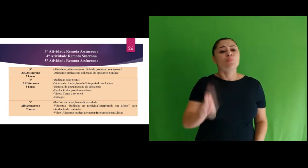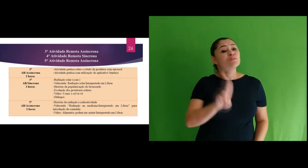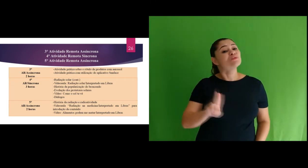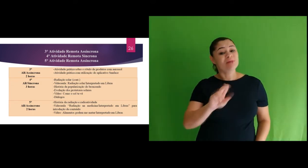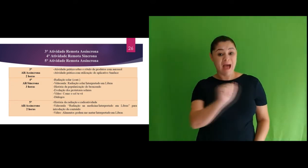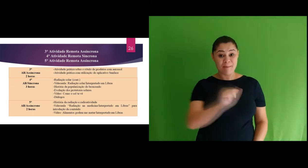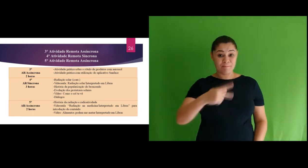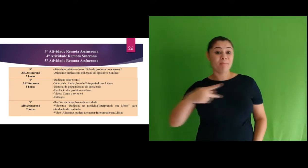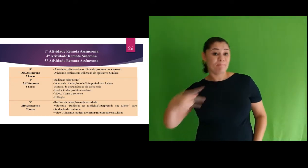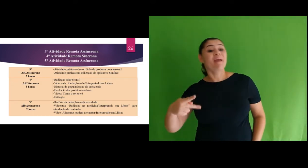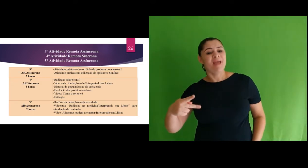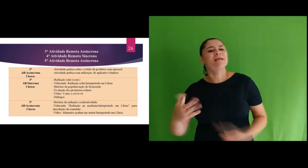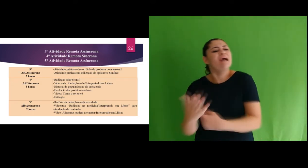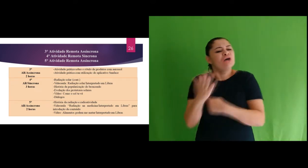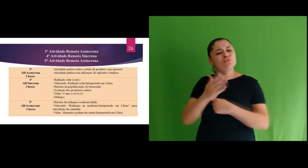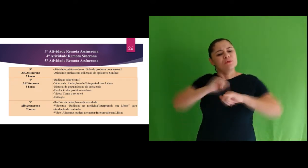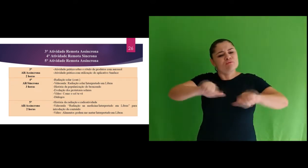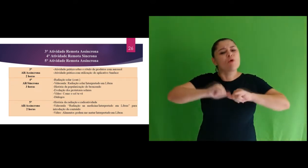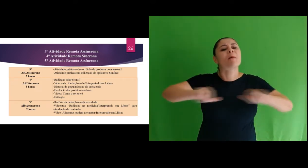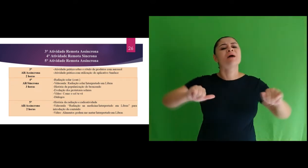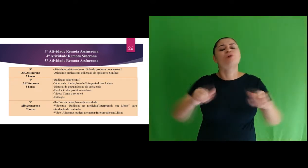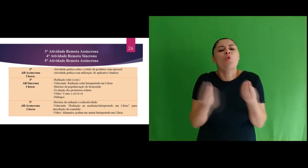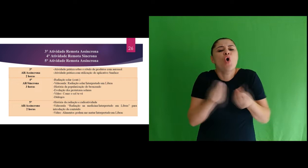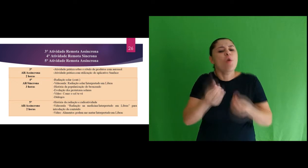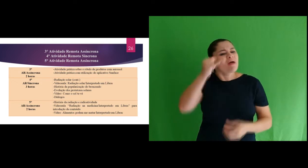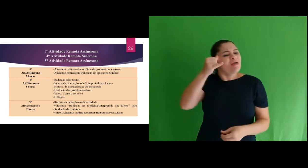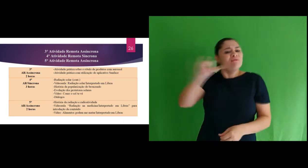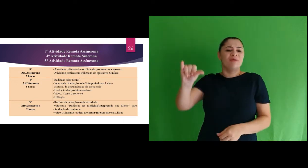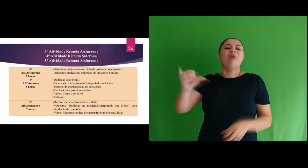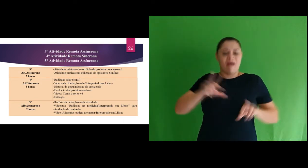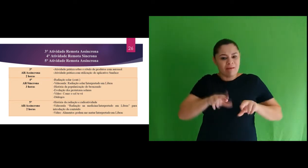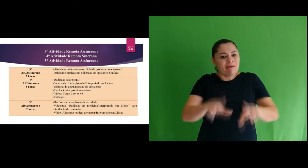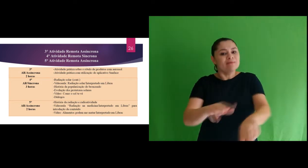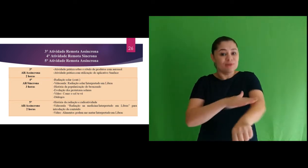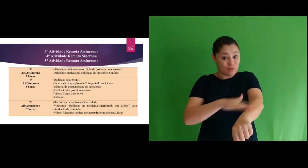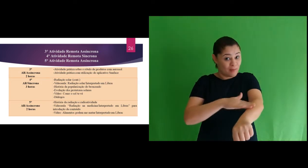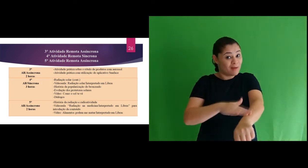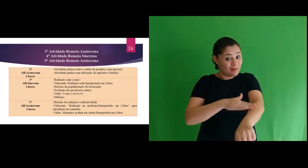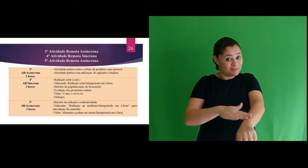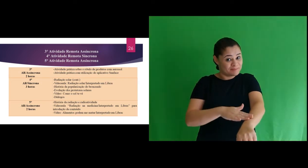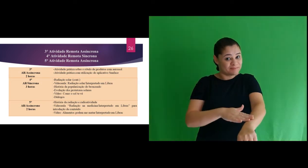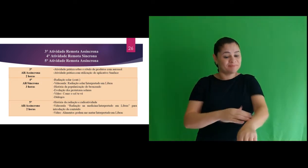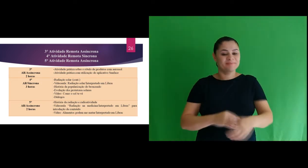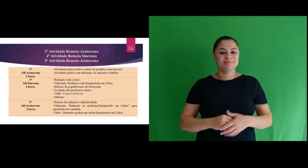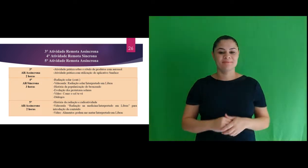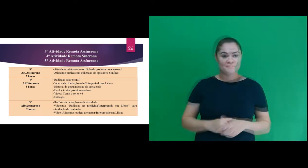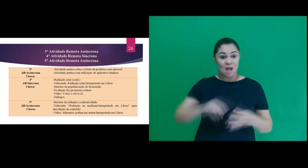foi com a utilização de um aplicativo referente a proteção e informação a respeito do câncer de